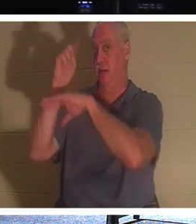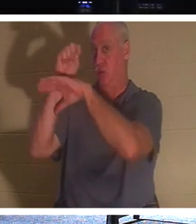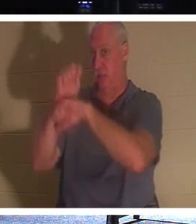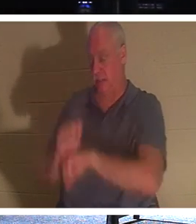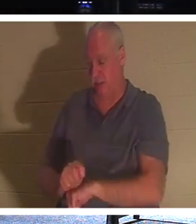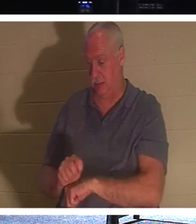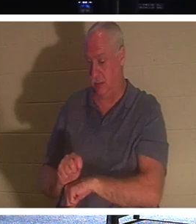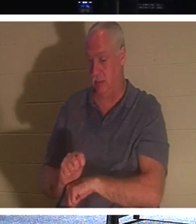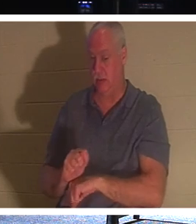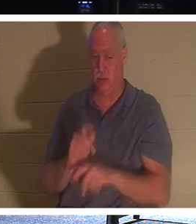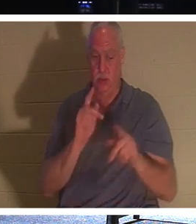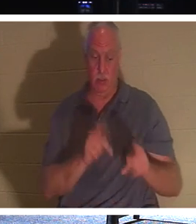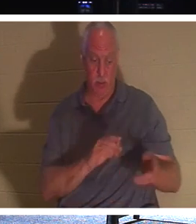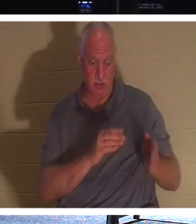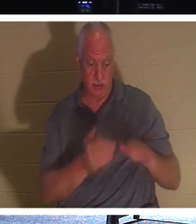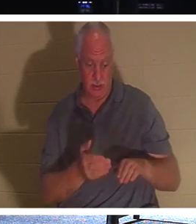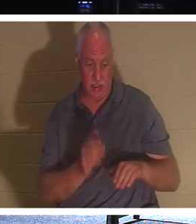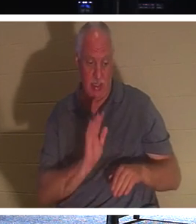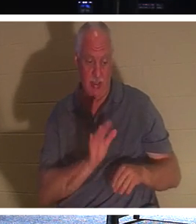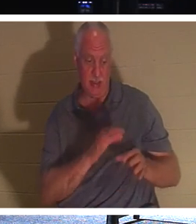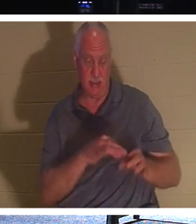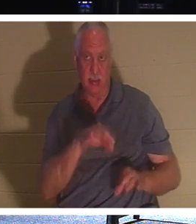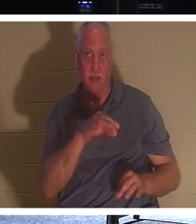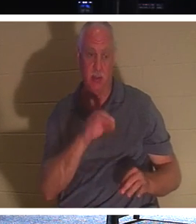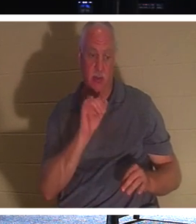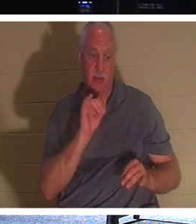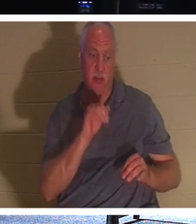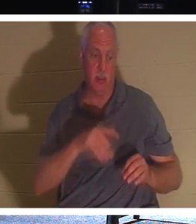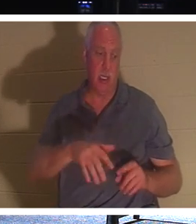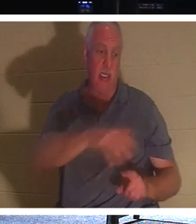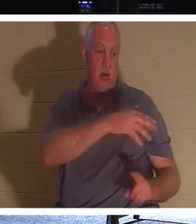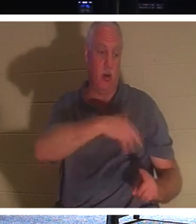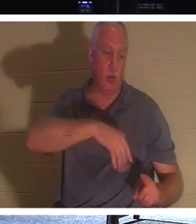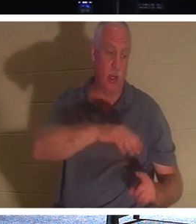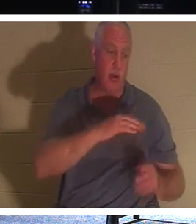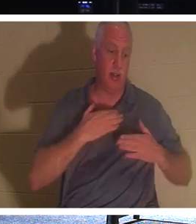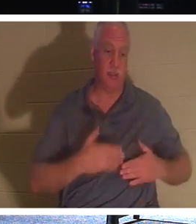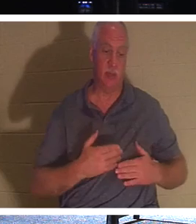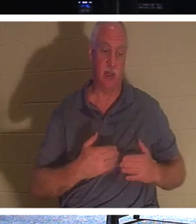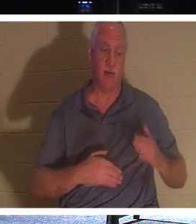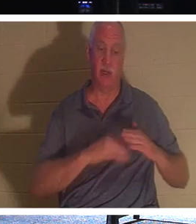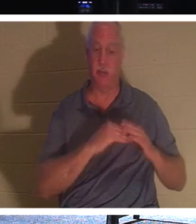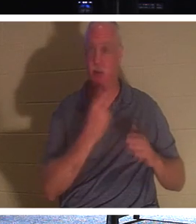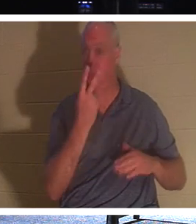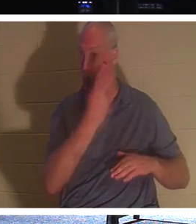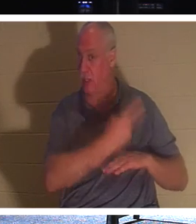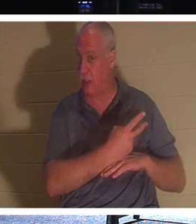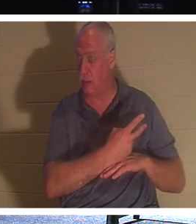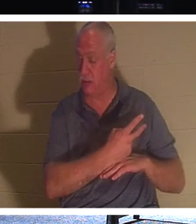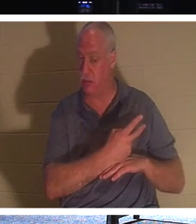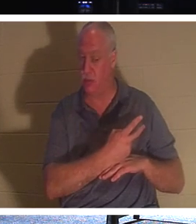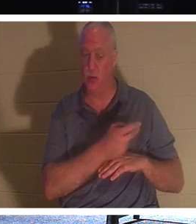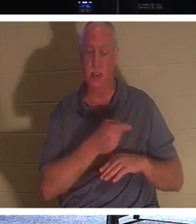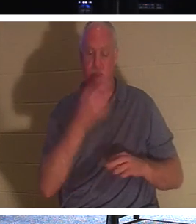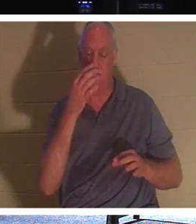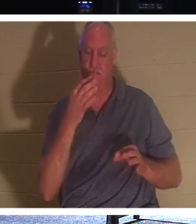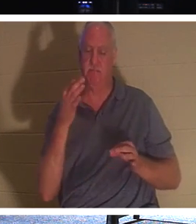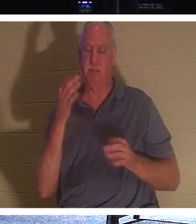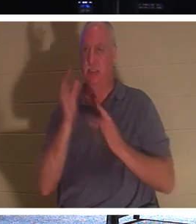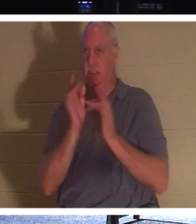그의 영혼이 어디에서나 최대 이틀 동안 그의 몸에 매달려 있다는 전통을 가지고 있다는 것이 흥미 롭습니다. 그래서 그분은